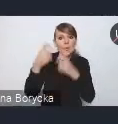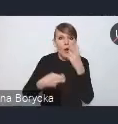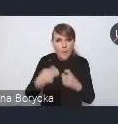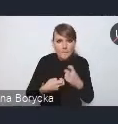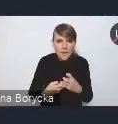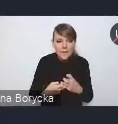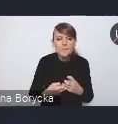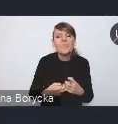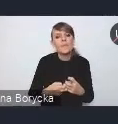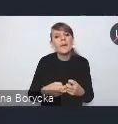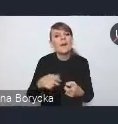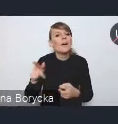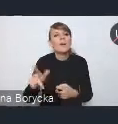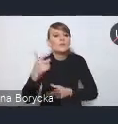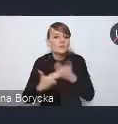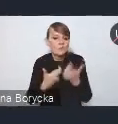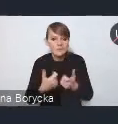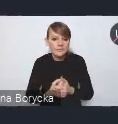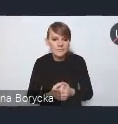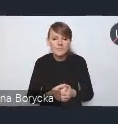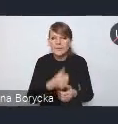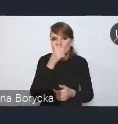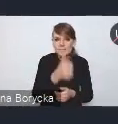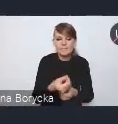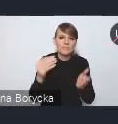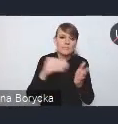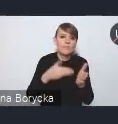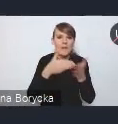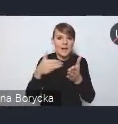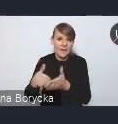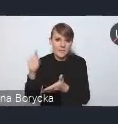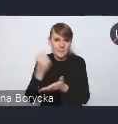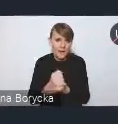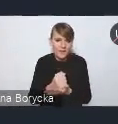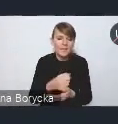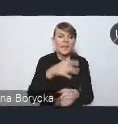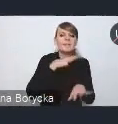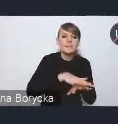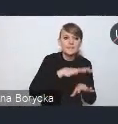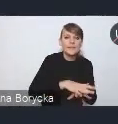jest znoszenie barier prawnych, utrudniających integrację Systemu Transportu Publicznego.